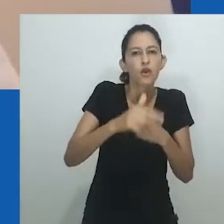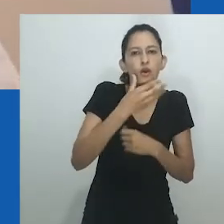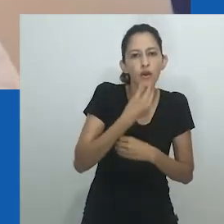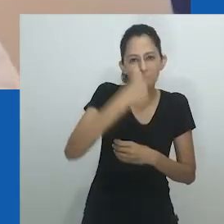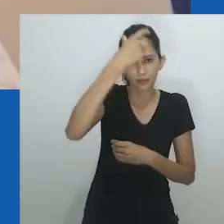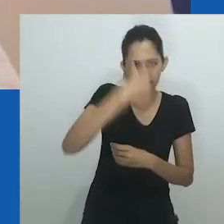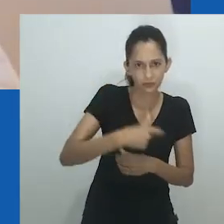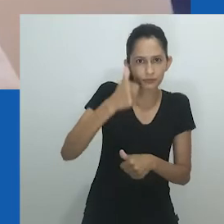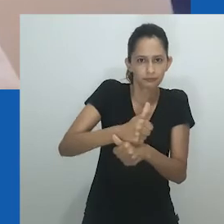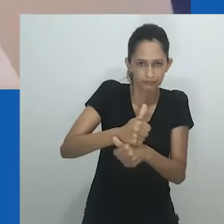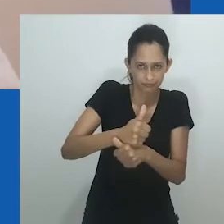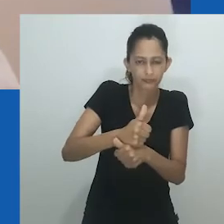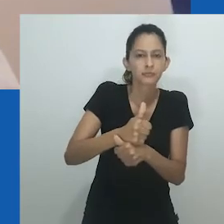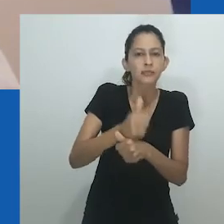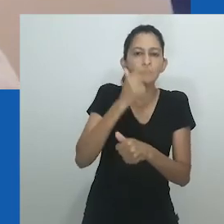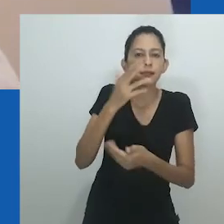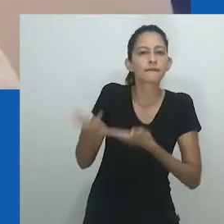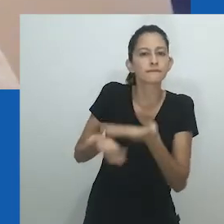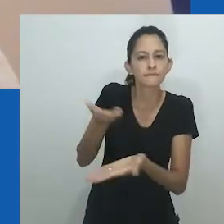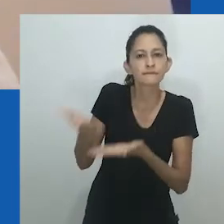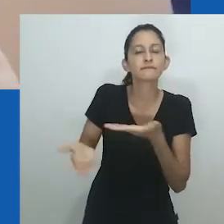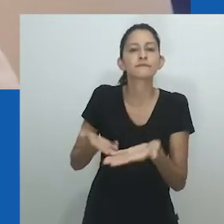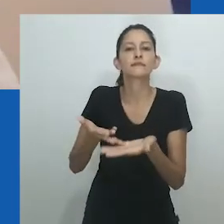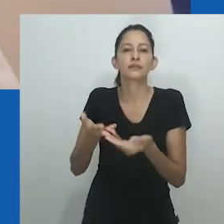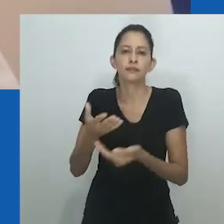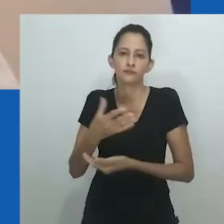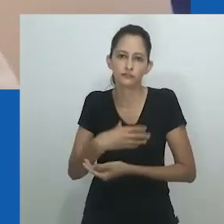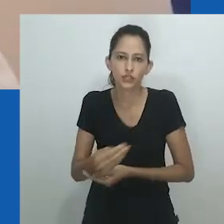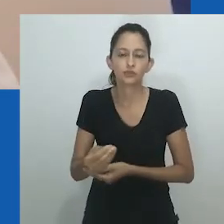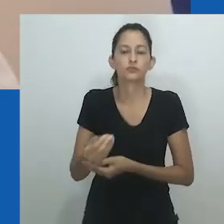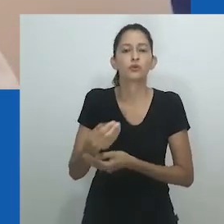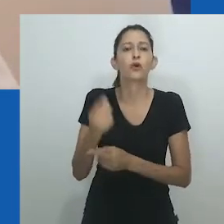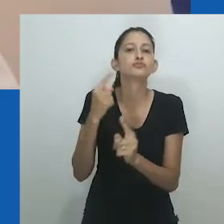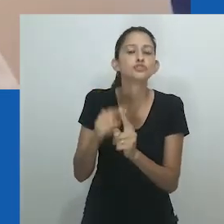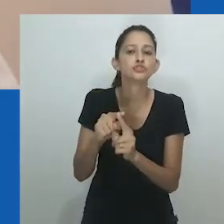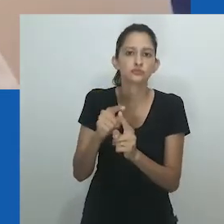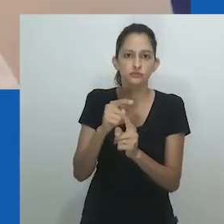Muitas sociedades africanas praticaram e continuam praticando casamentos entre mulheres,